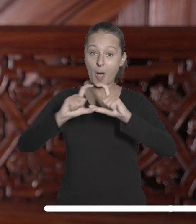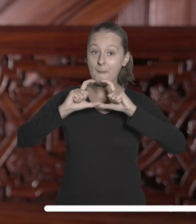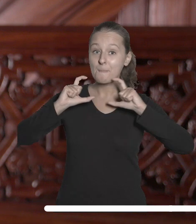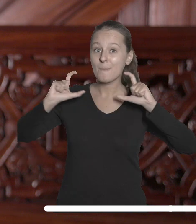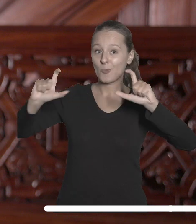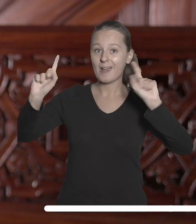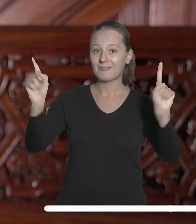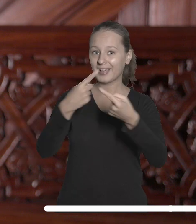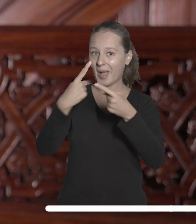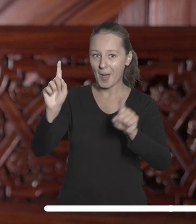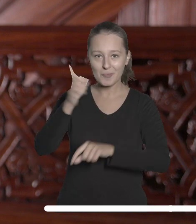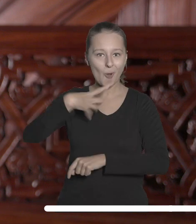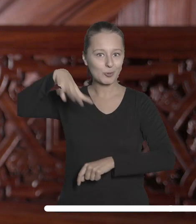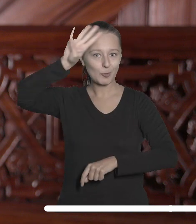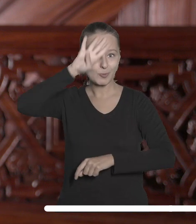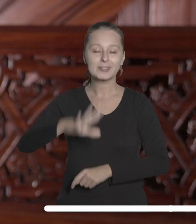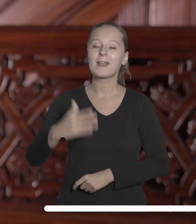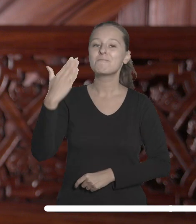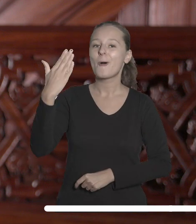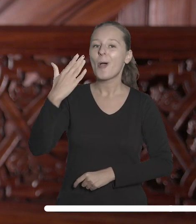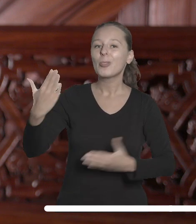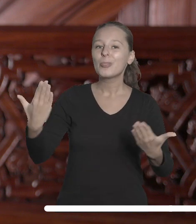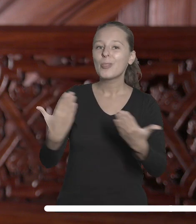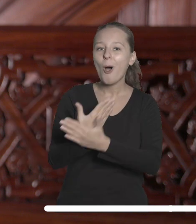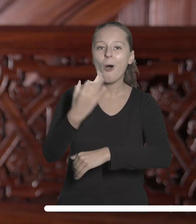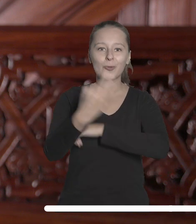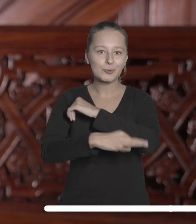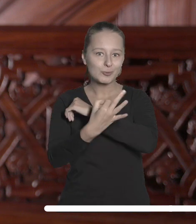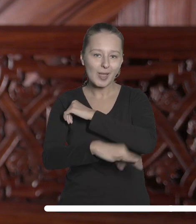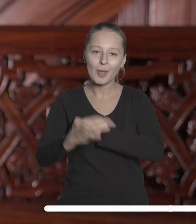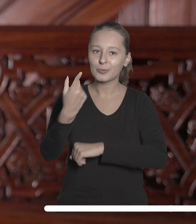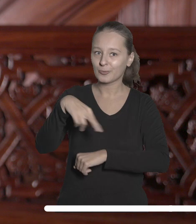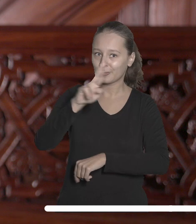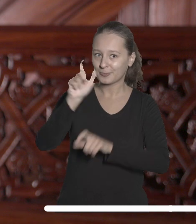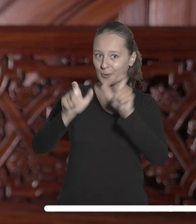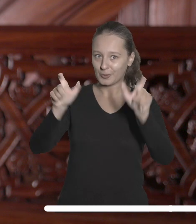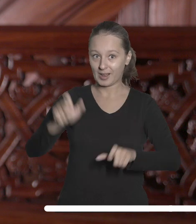w gmachu Filharmonii Łódzkiej powitaliśmy nowych studentów i doktorantów.